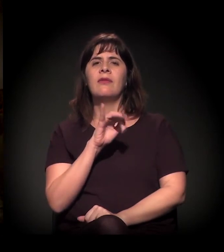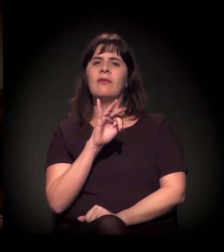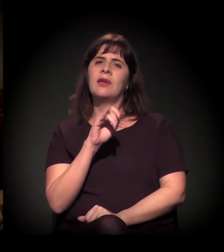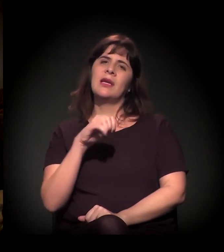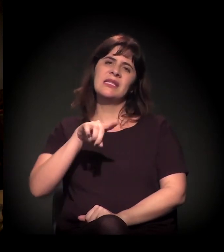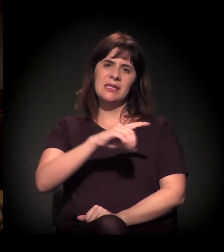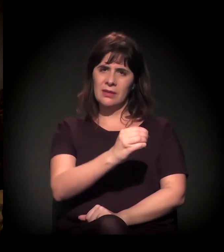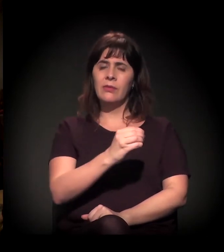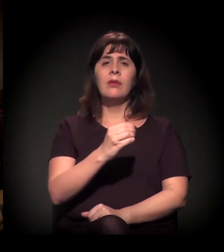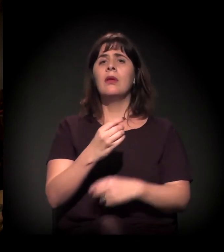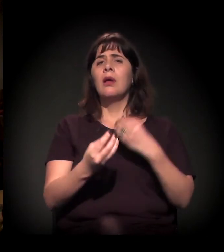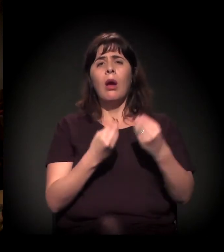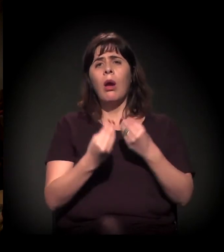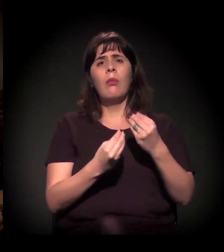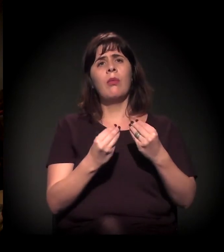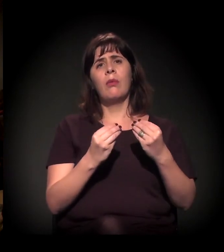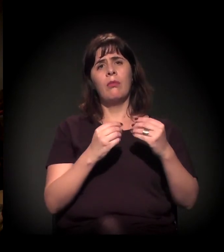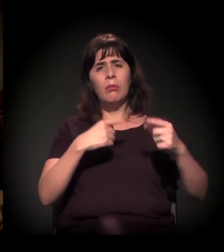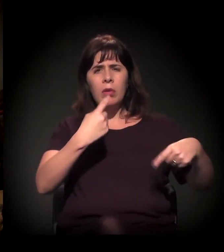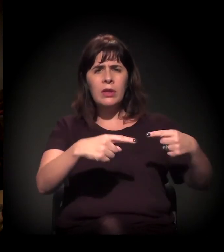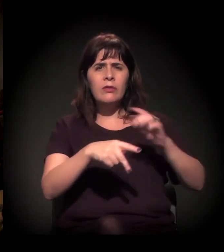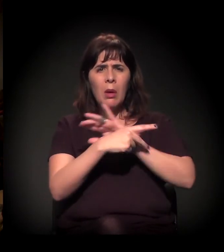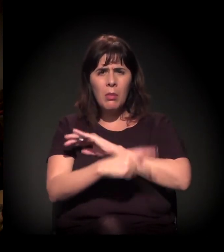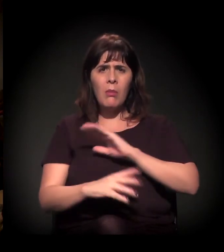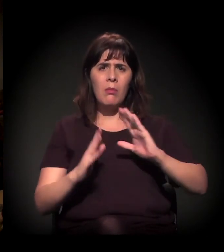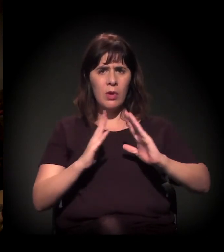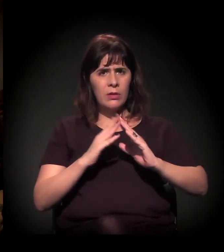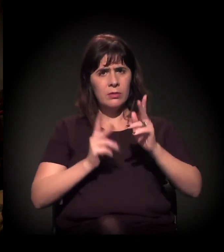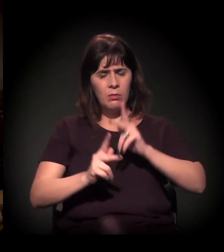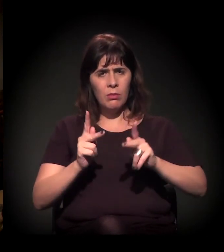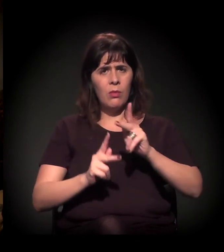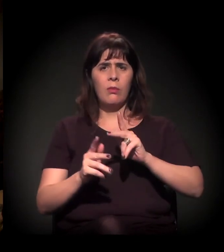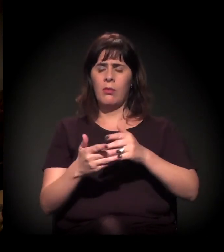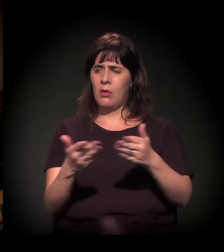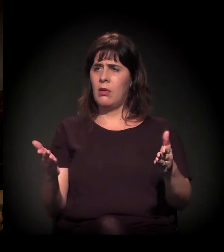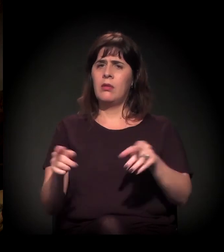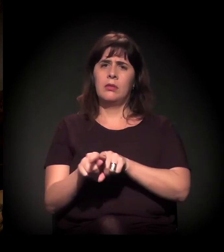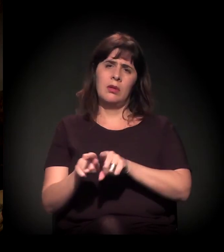essas políticas descontinuadas tanto nos programas de Estado como outros,